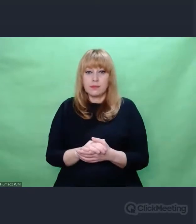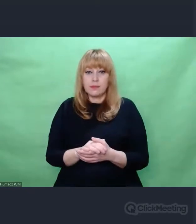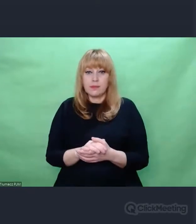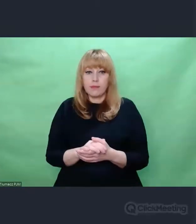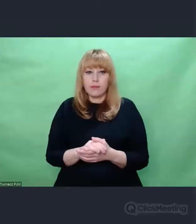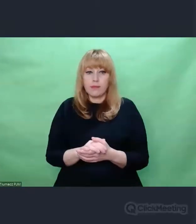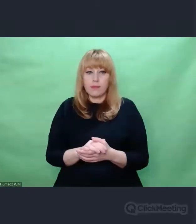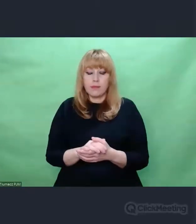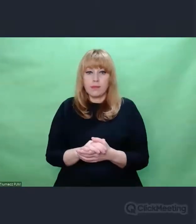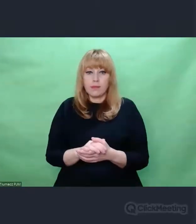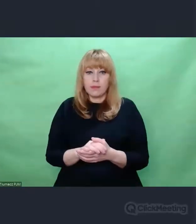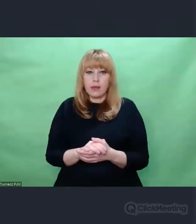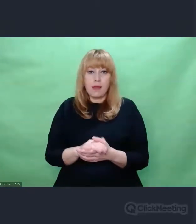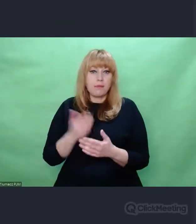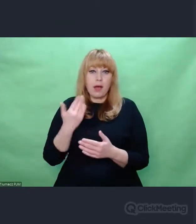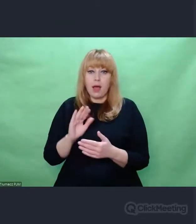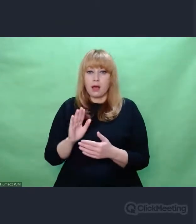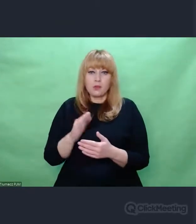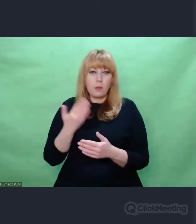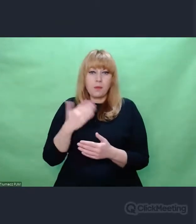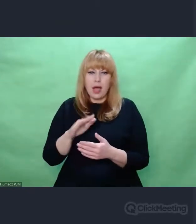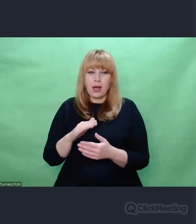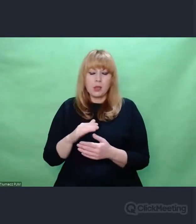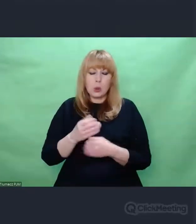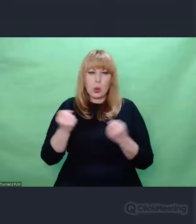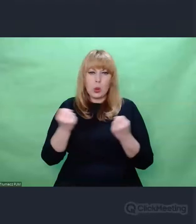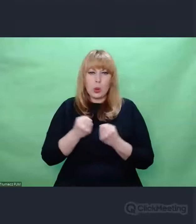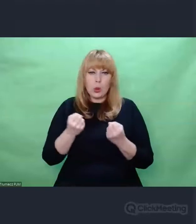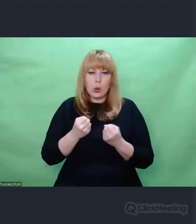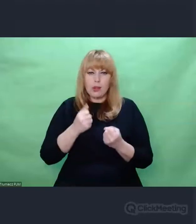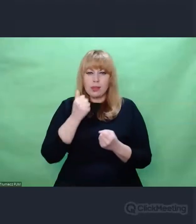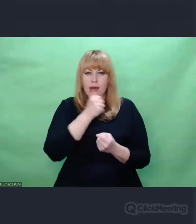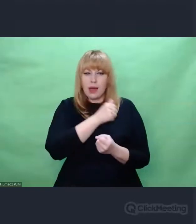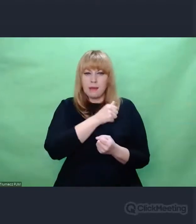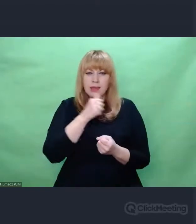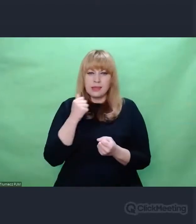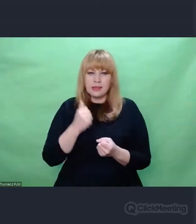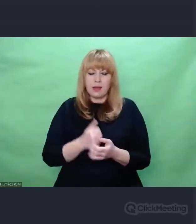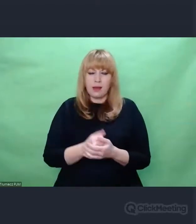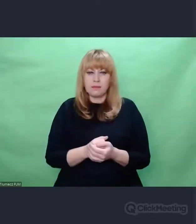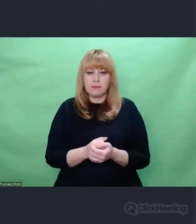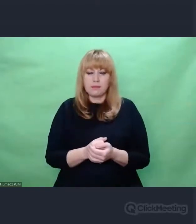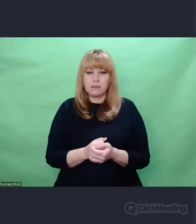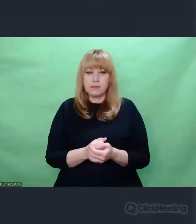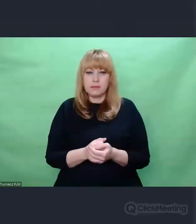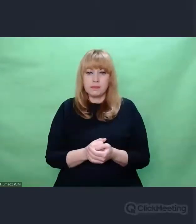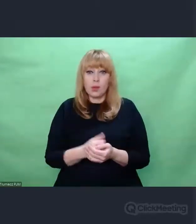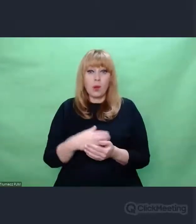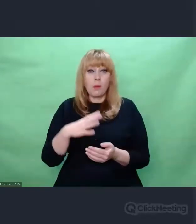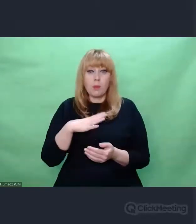o wysokim stopniu tajnienia, o wysokim stopniu zaangażowania, o wysokiej szarży. To byli ludzie, którzy krótko mówiąc